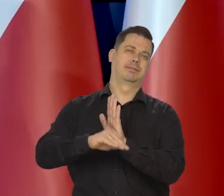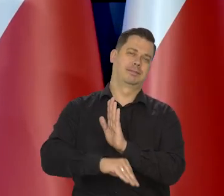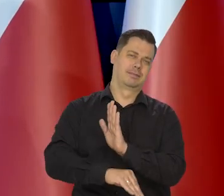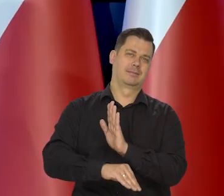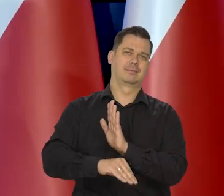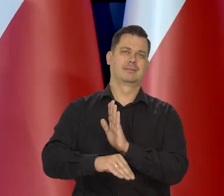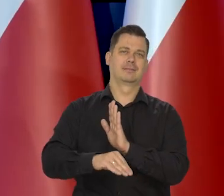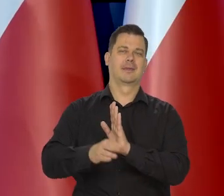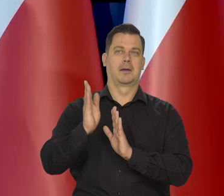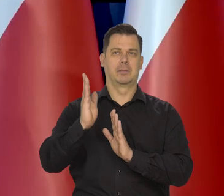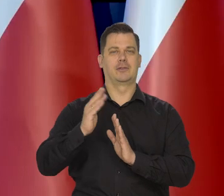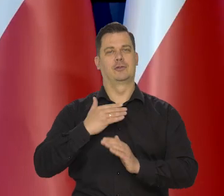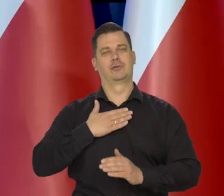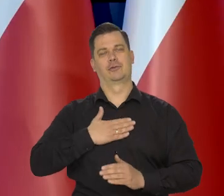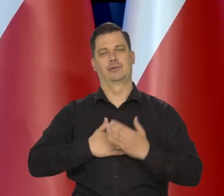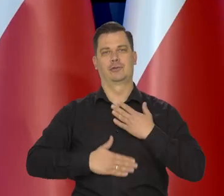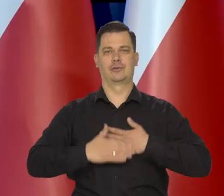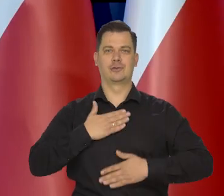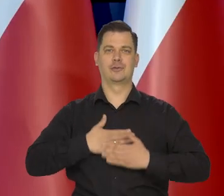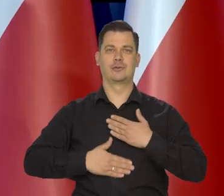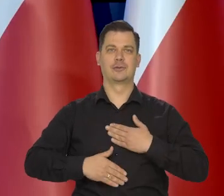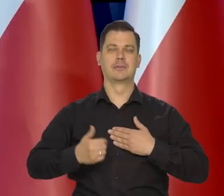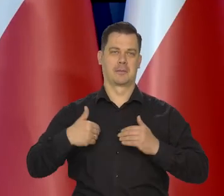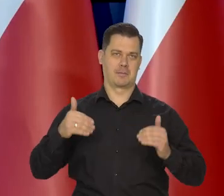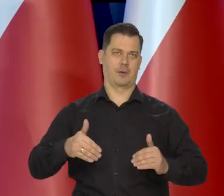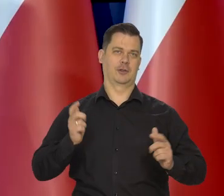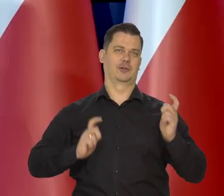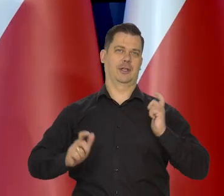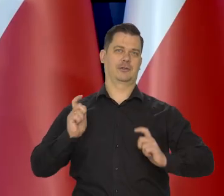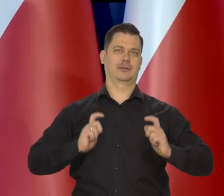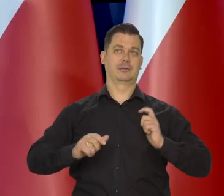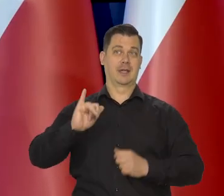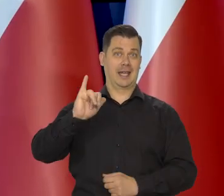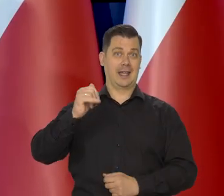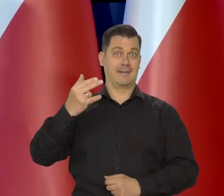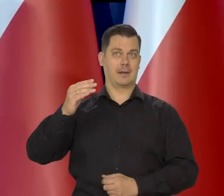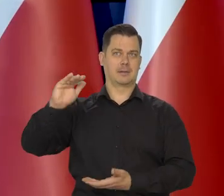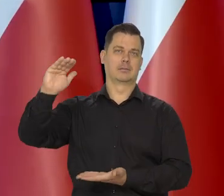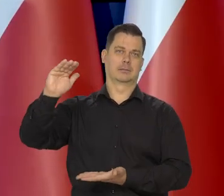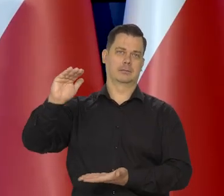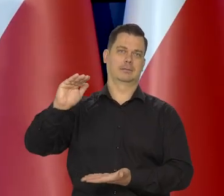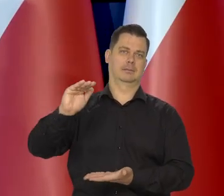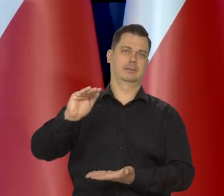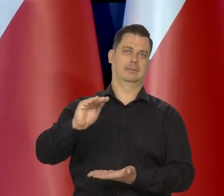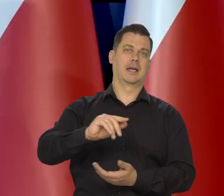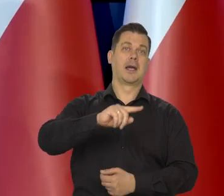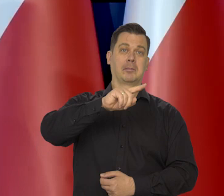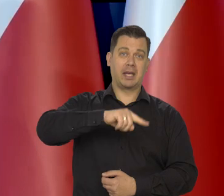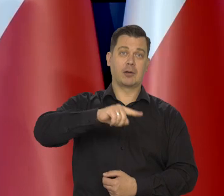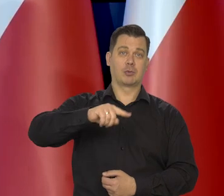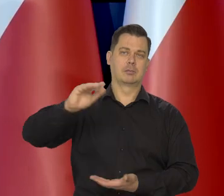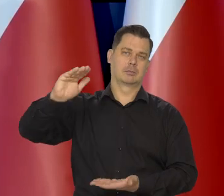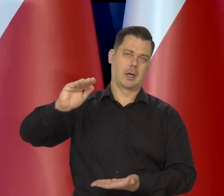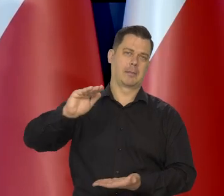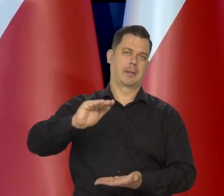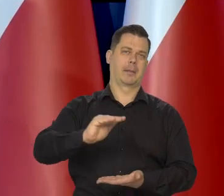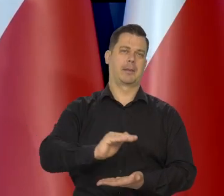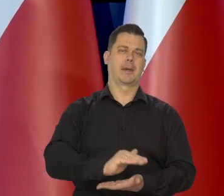kiedy będziemy mogli się cieszyć wreszcie, że inflacja z miesiąca na miesiąc będzie niższa.